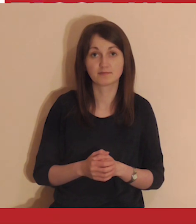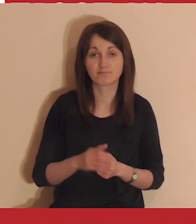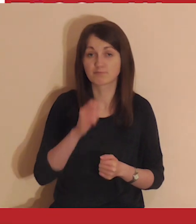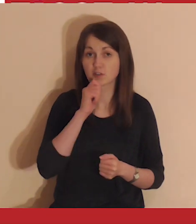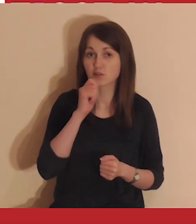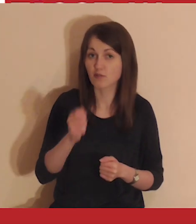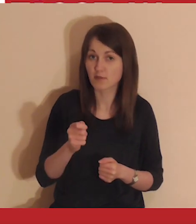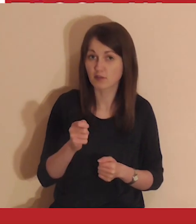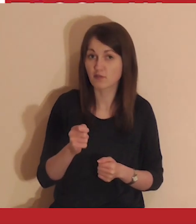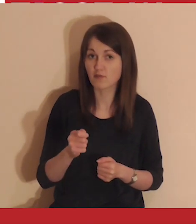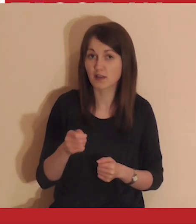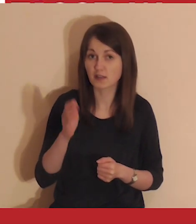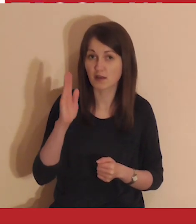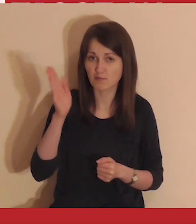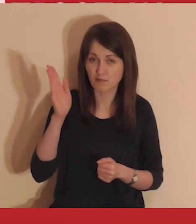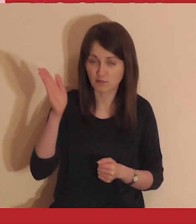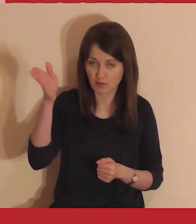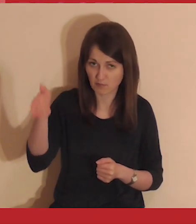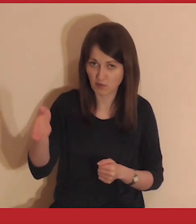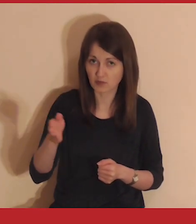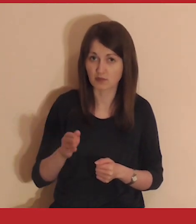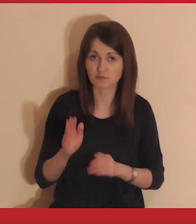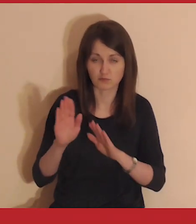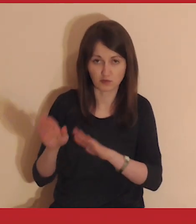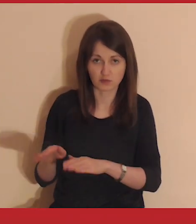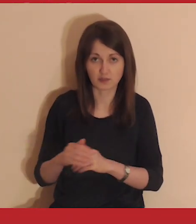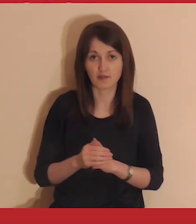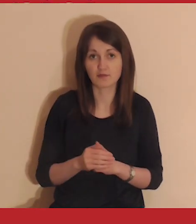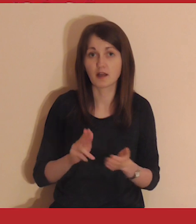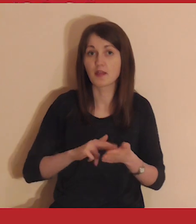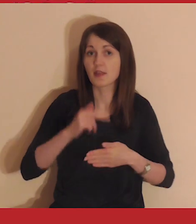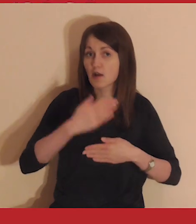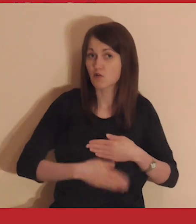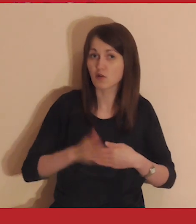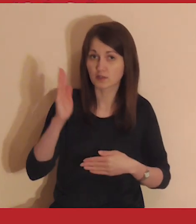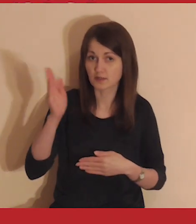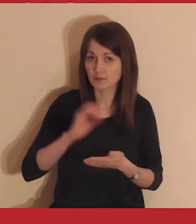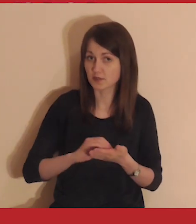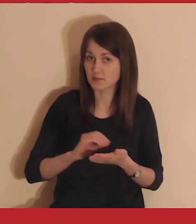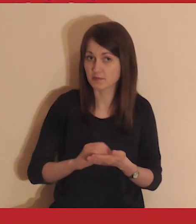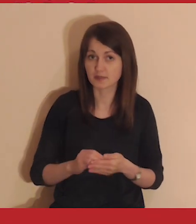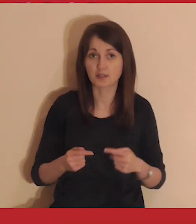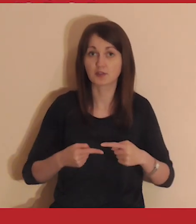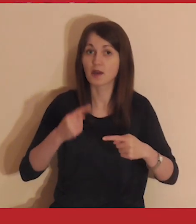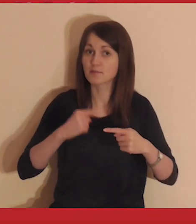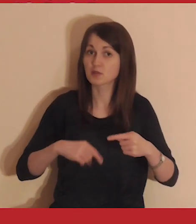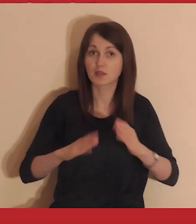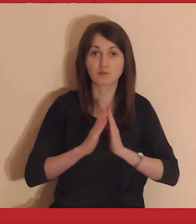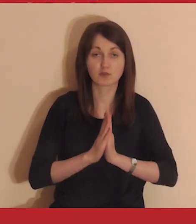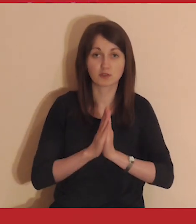Komentowanie filmiku zostaw na później, będziemy to robić po zakończeniu medytacji.